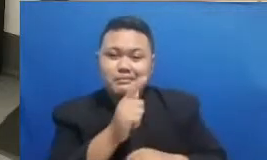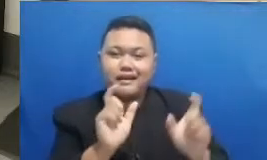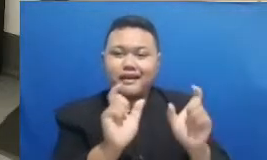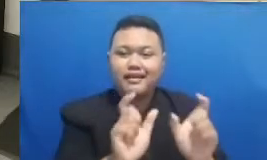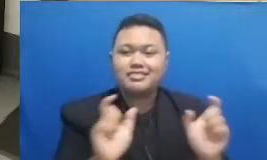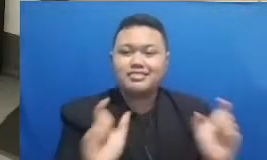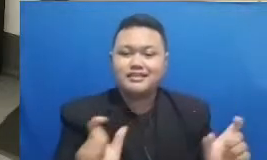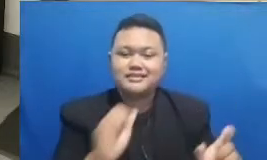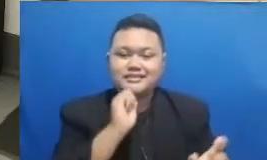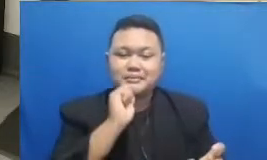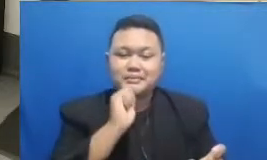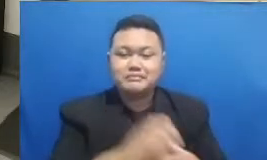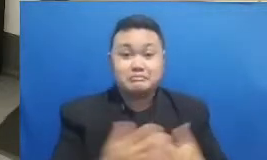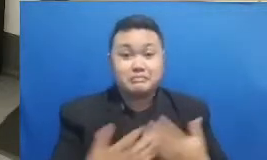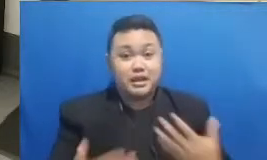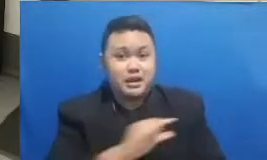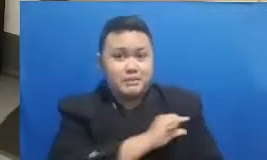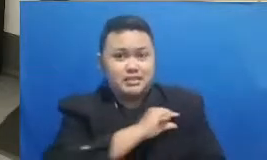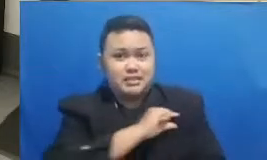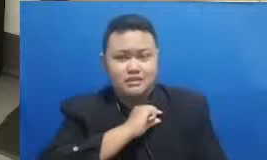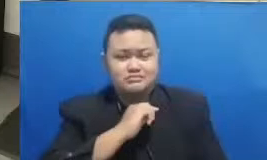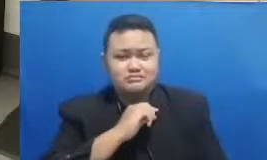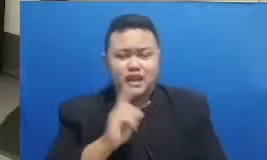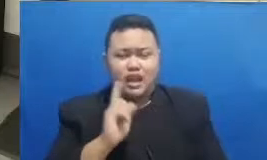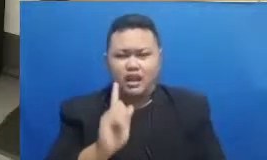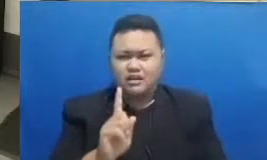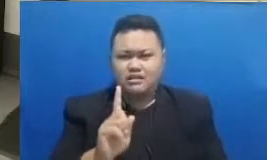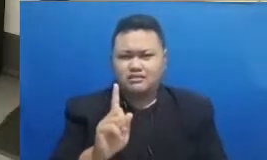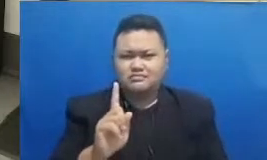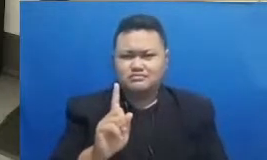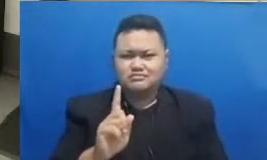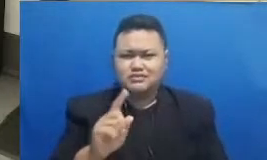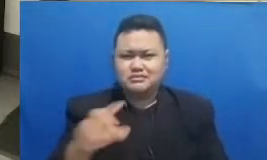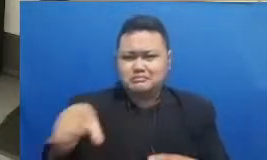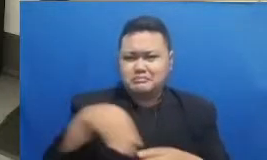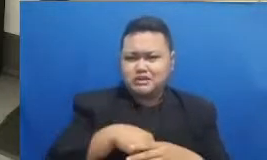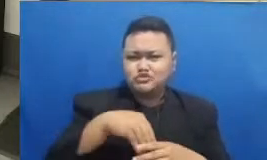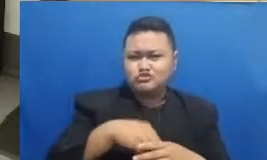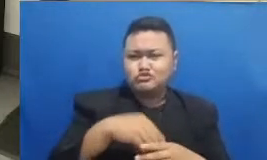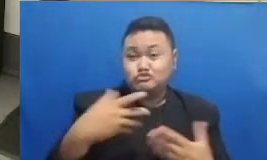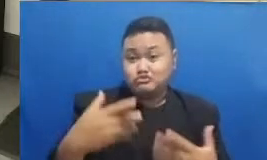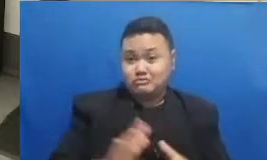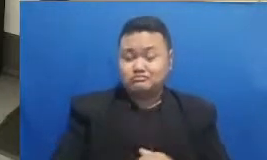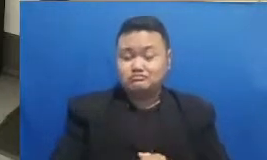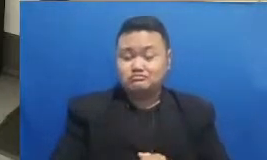Apakah sudah banyak yang masuk sudah ada yang masuk Oke sudah ada dua pemenang ternyata bapak